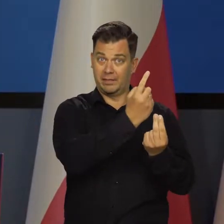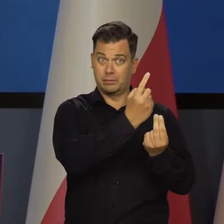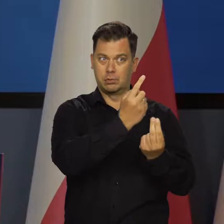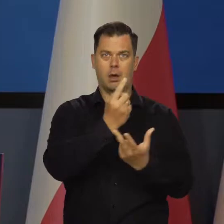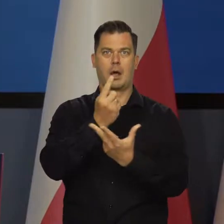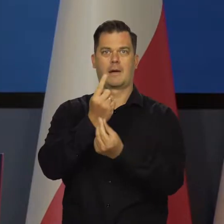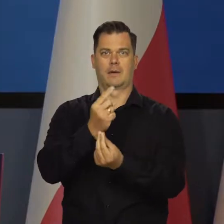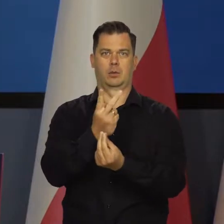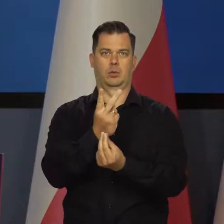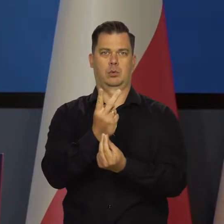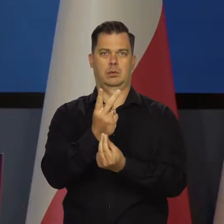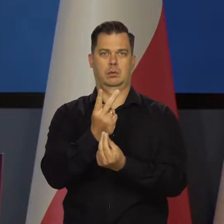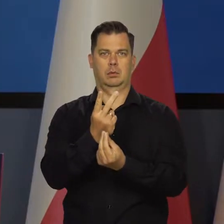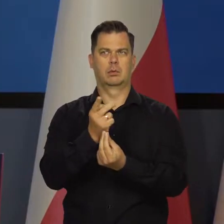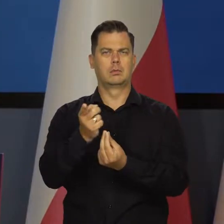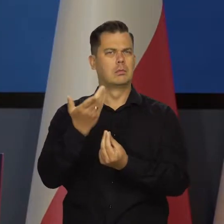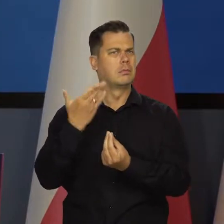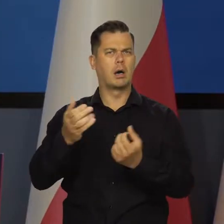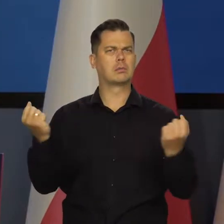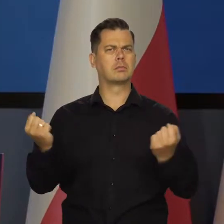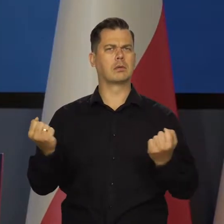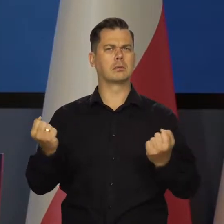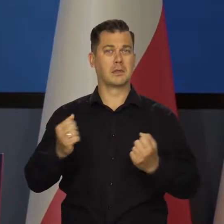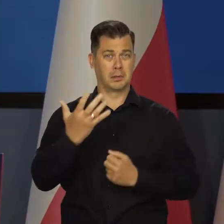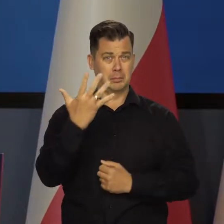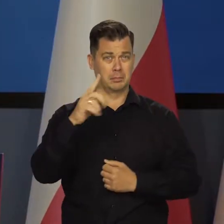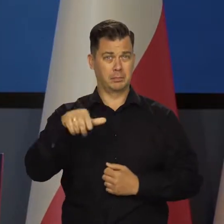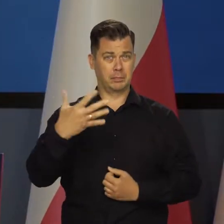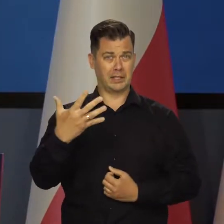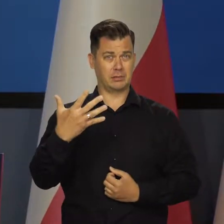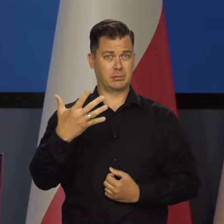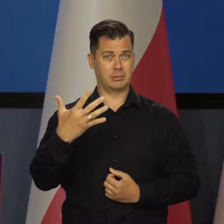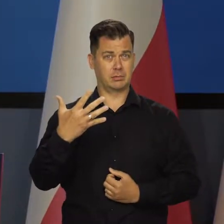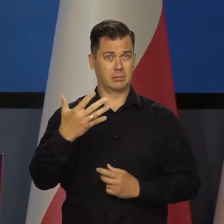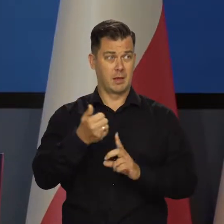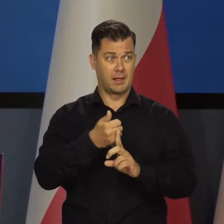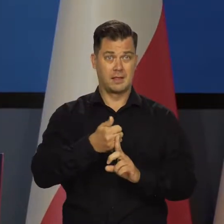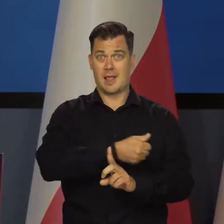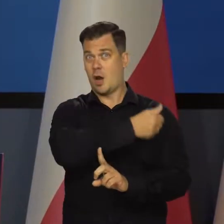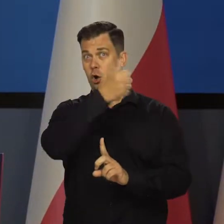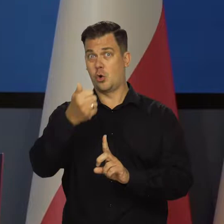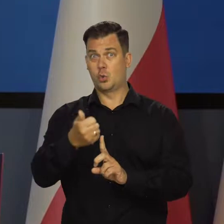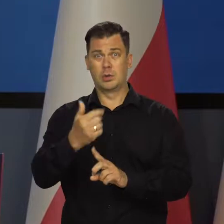ale tempo wzrostu jest nadal bardzo solidne i dobre. Pięć i pół rok do roku 5 5 proc..